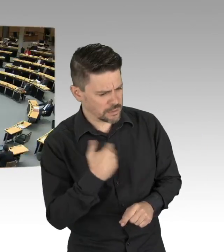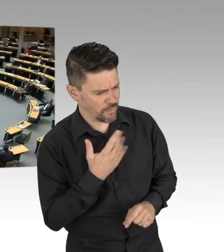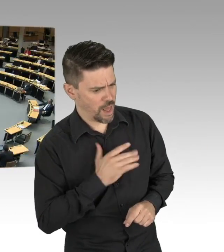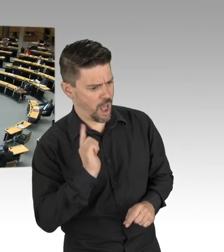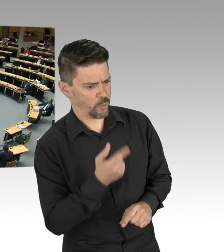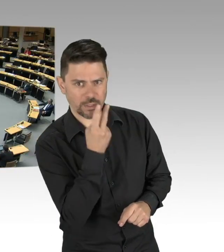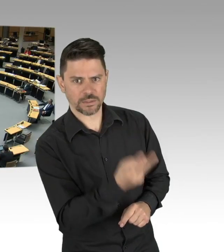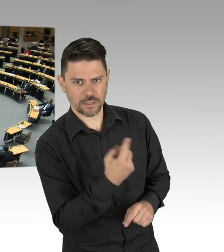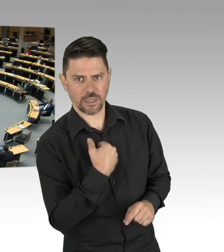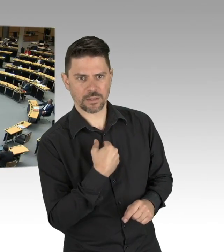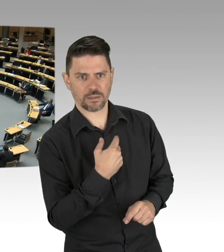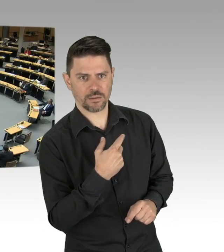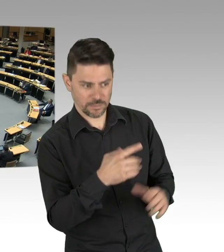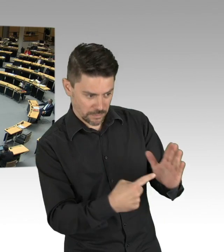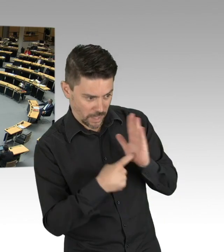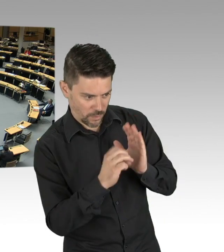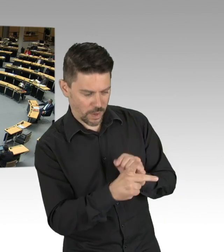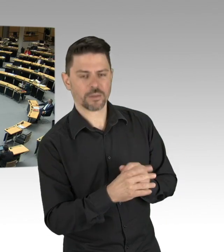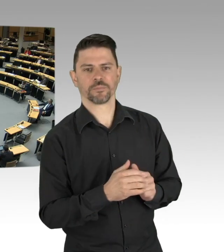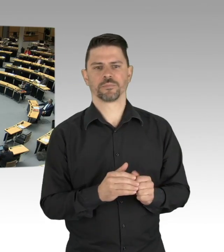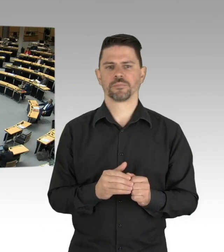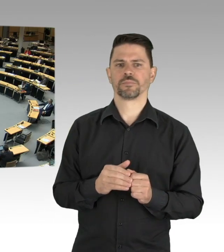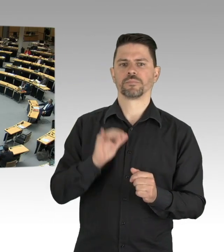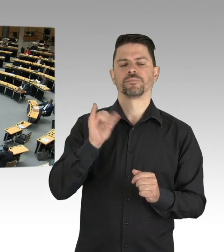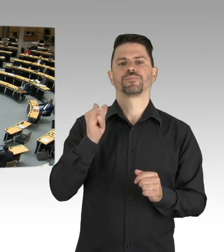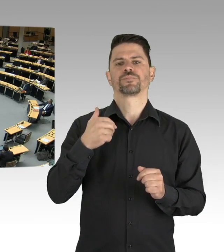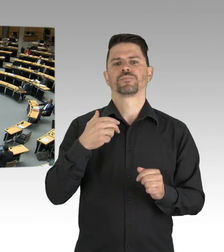Hier sehen Sie heute, was Sie sehen ist, Sie sehen nichts!